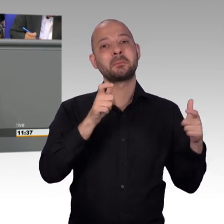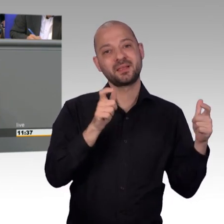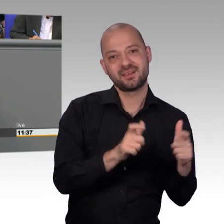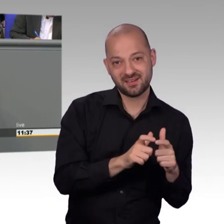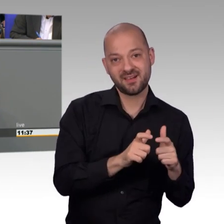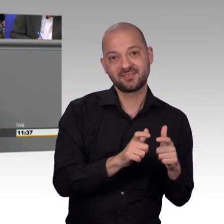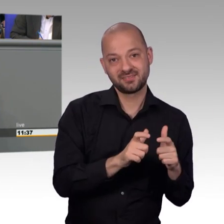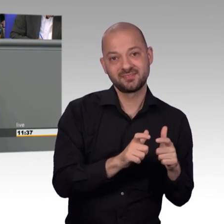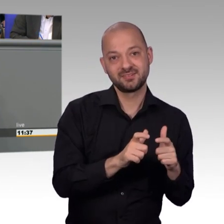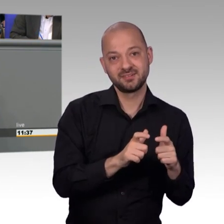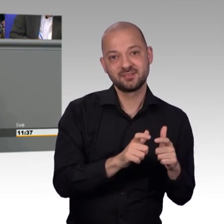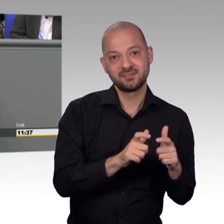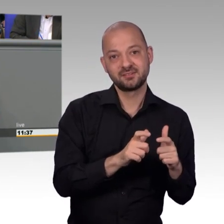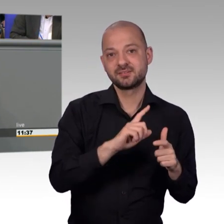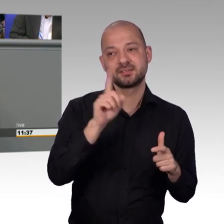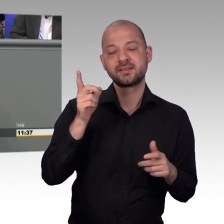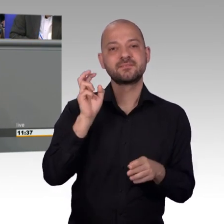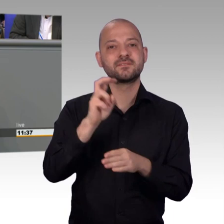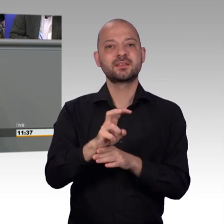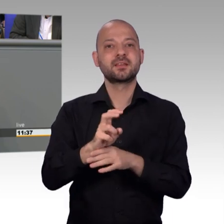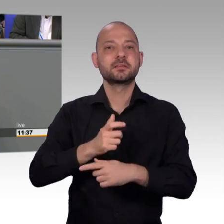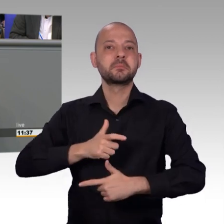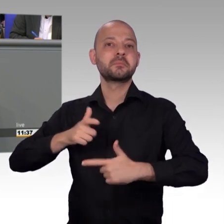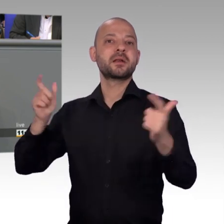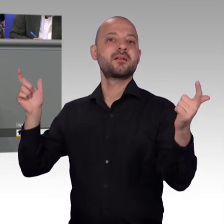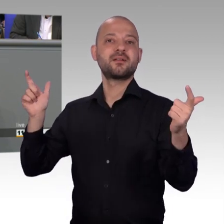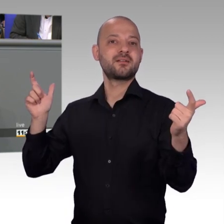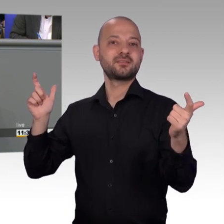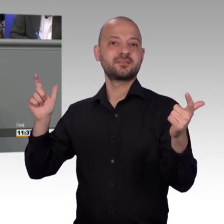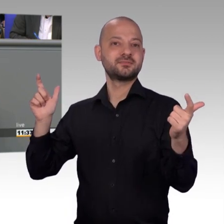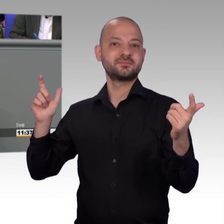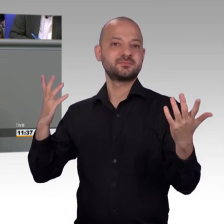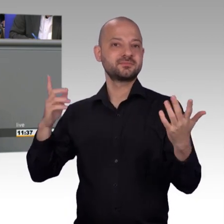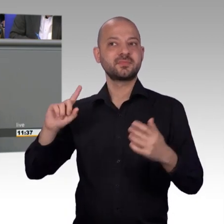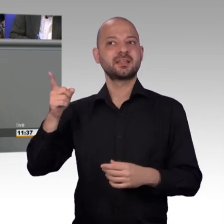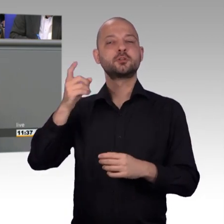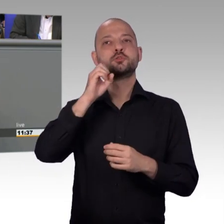dass eben jede einzelne Eingabe die bei uns eingeht, sorgfältig geprüft und vor allem fachlich versiert beantwortet wird und dafür